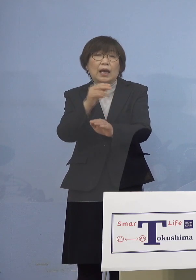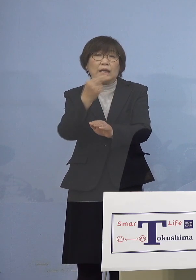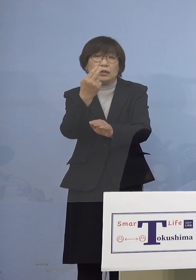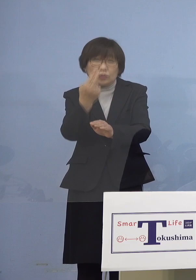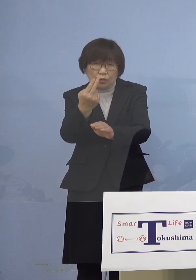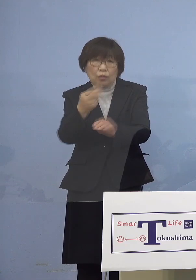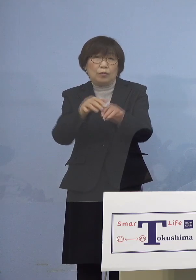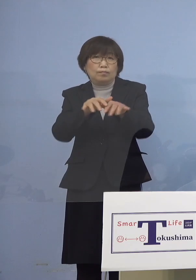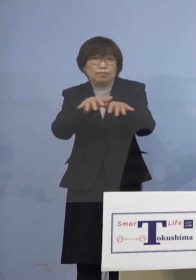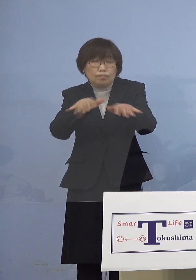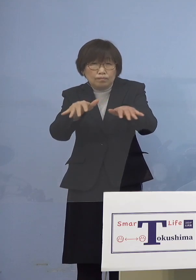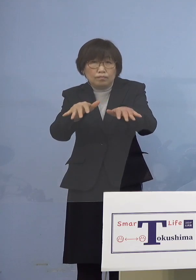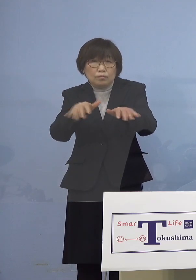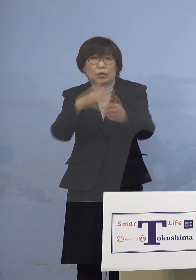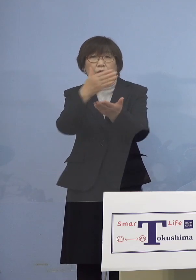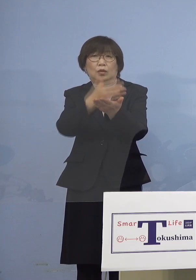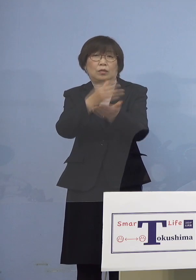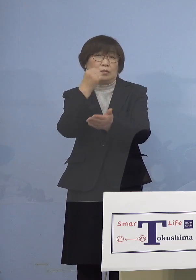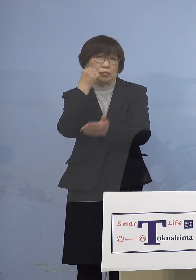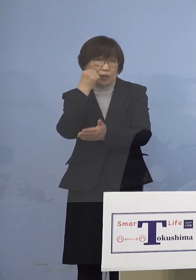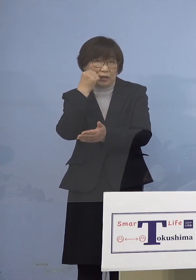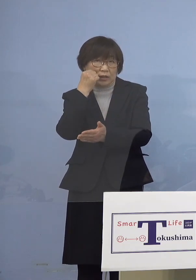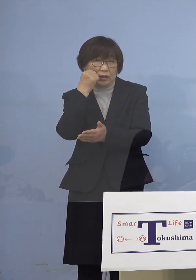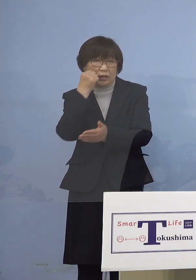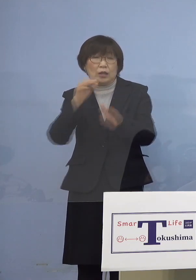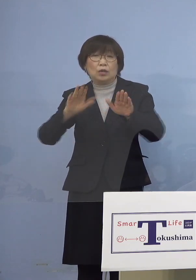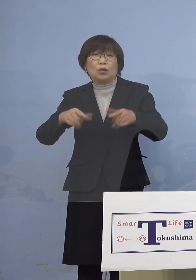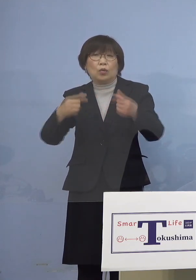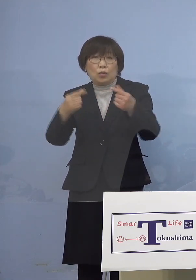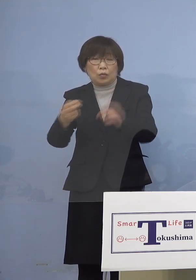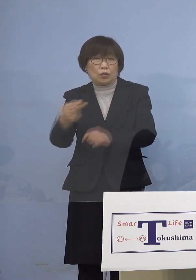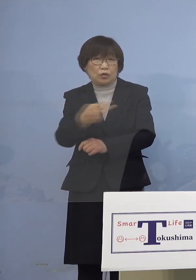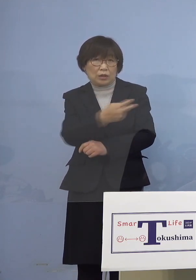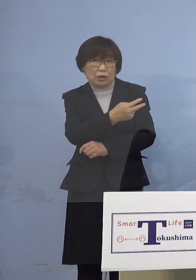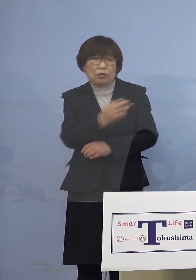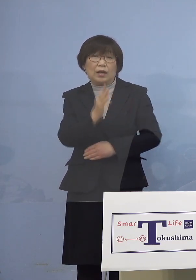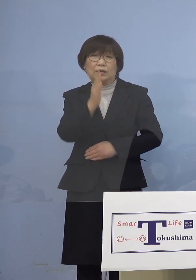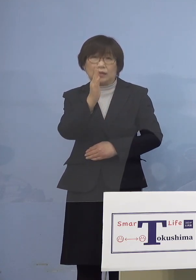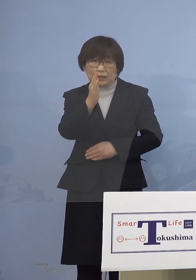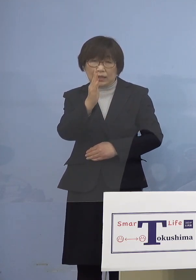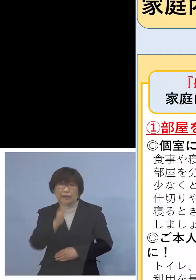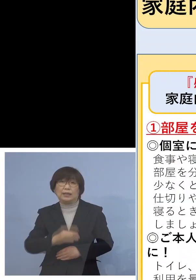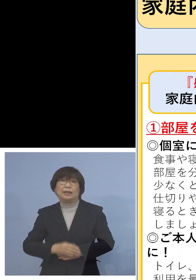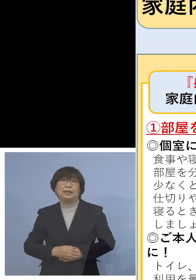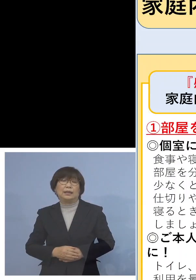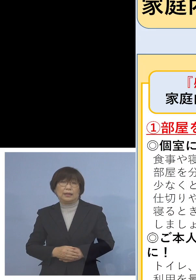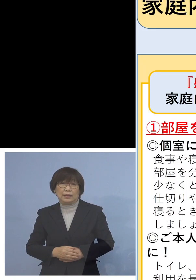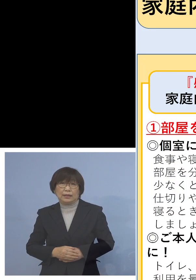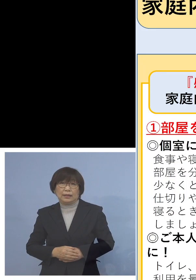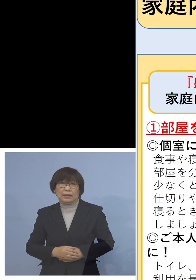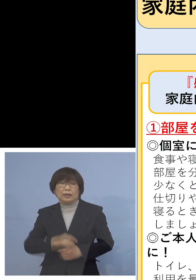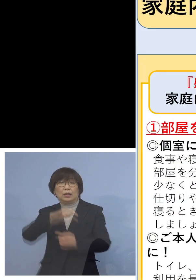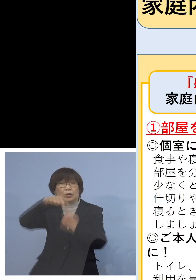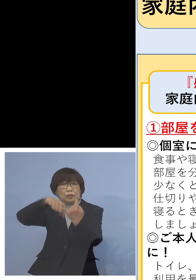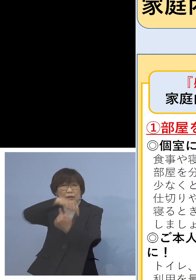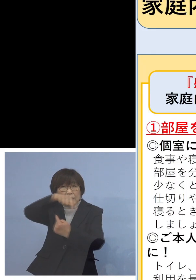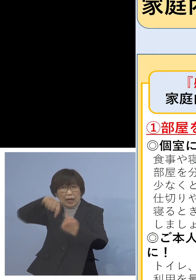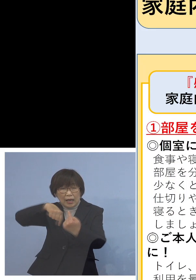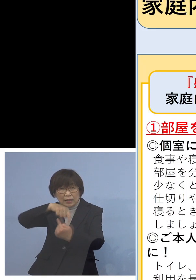また今日もこちらを ご覧いただきたいと思います これが収まるまで何度でも お話をさせていただきます